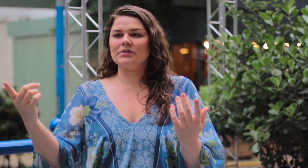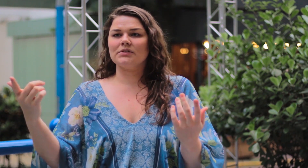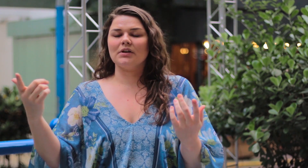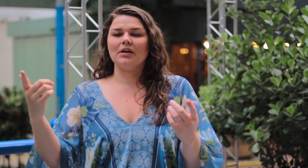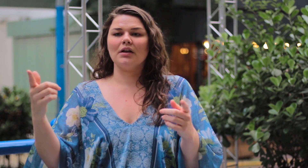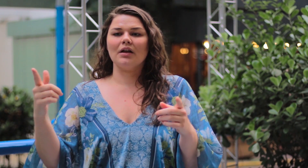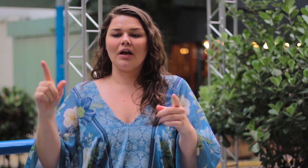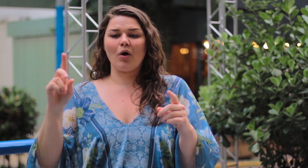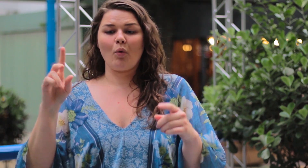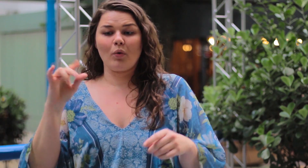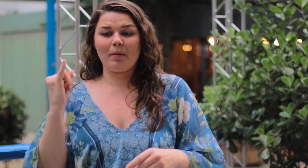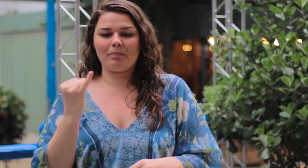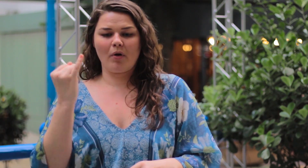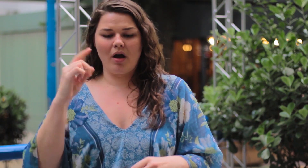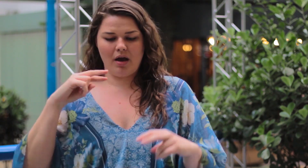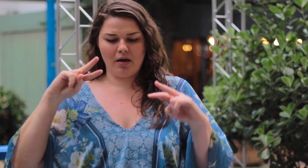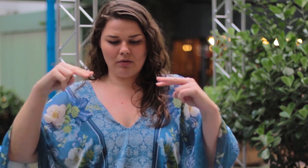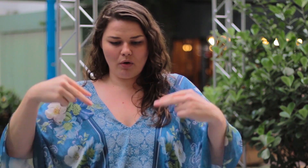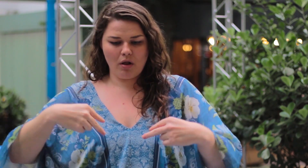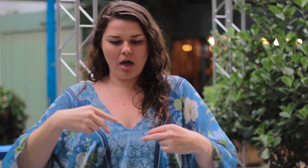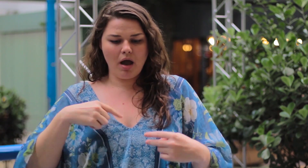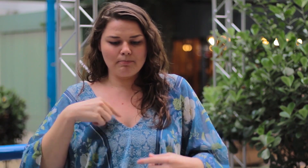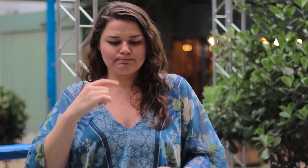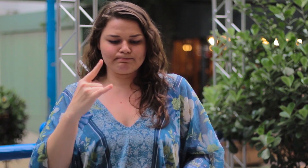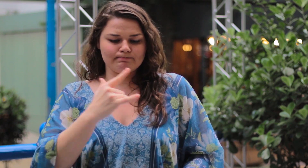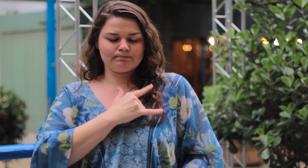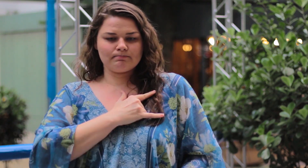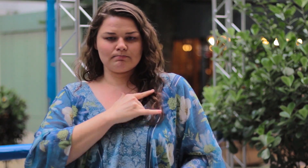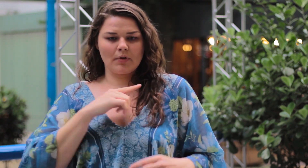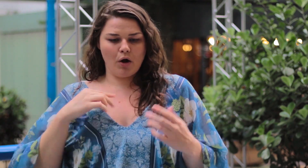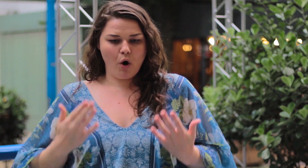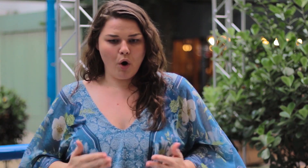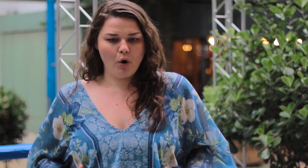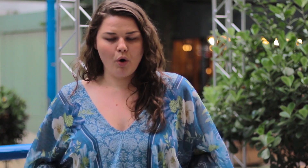É muito importante aceitar e amar o corpo que você tem.